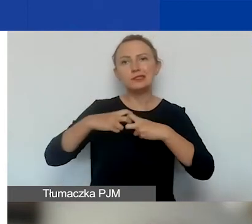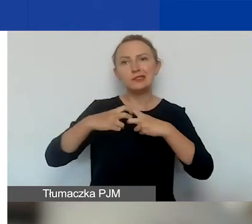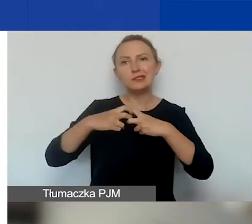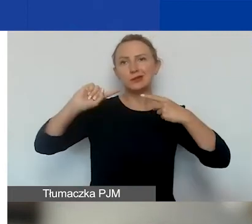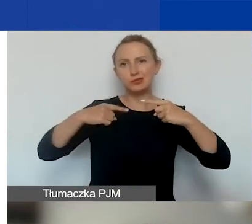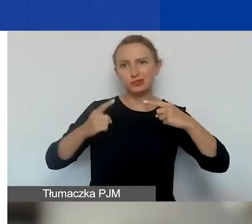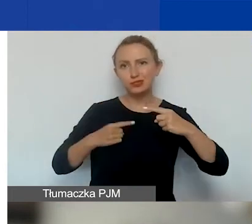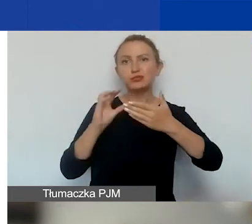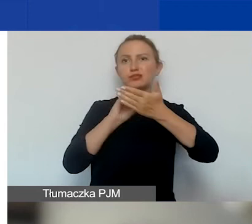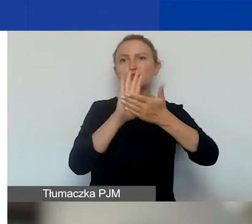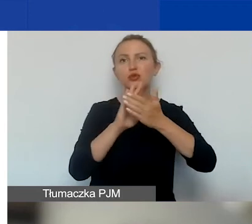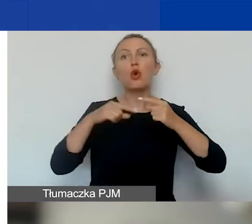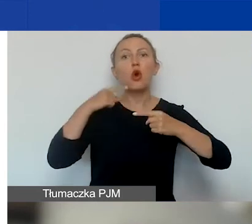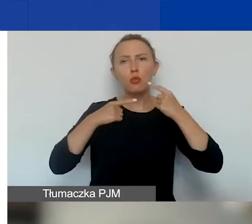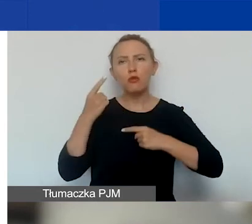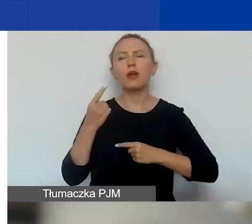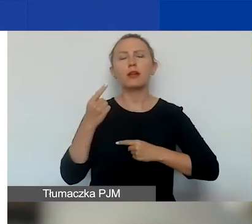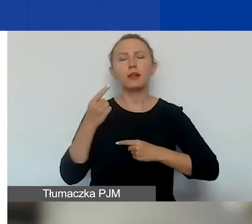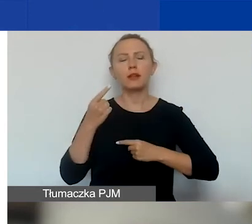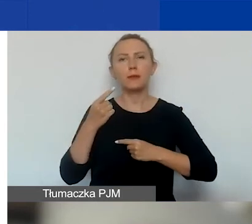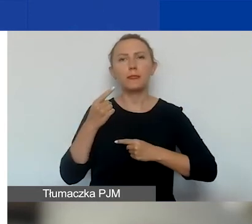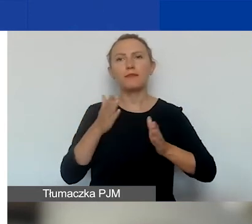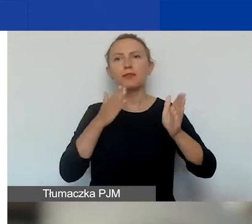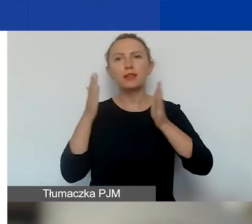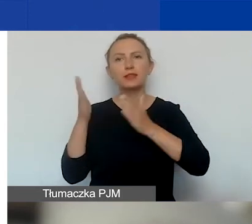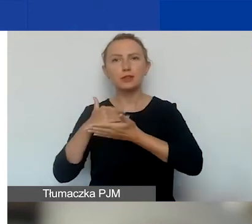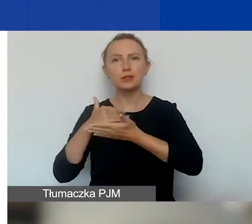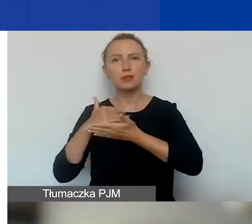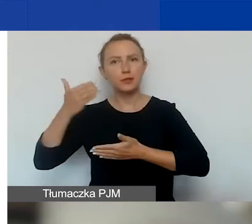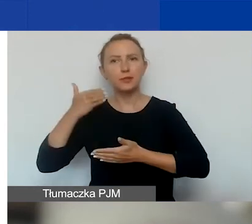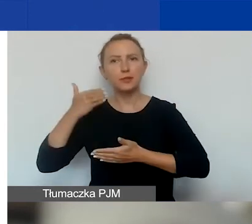o którym opowie nam Ewelina w kolejnej prezentacji.